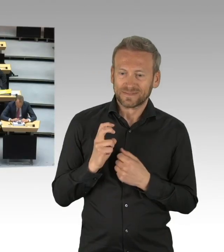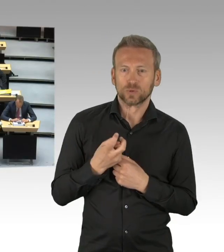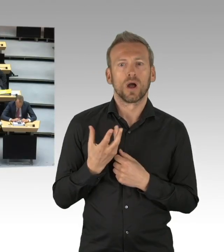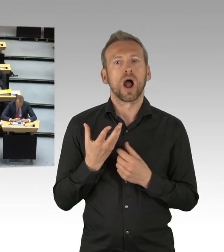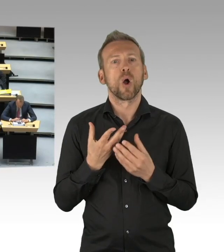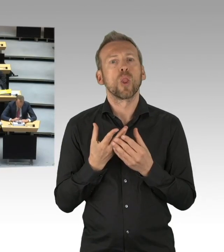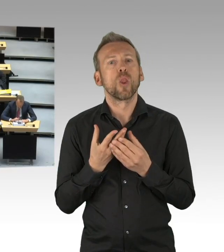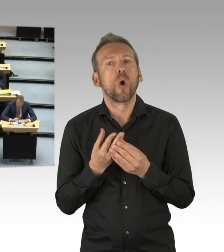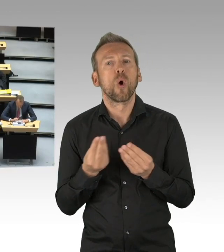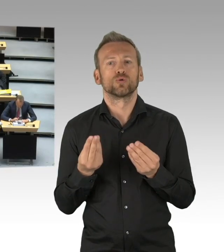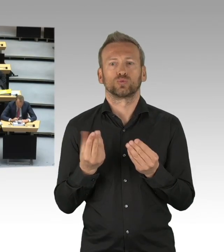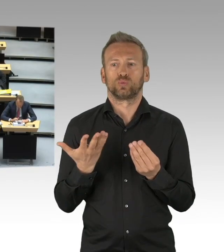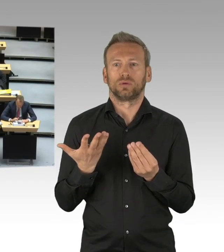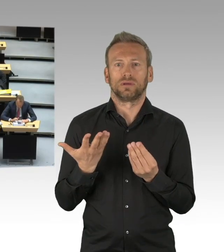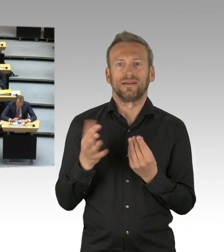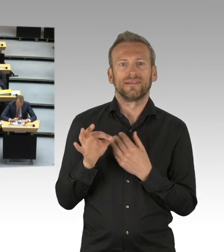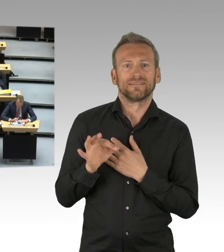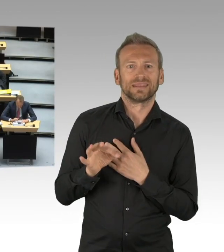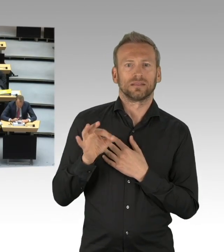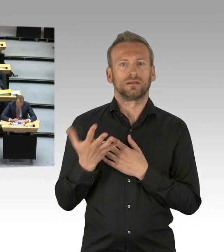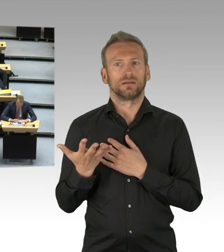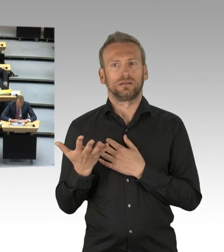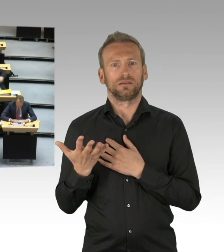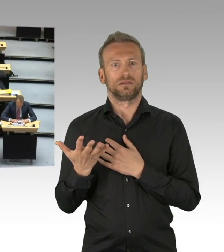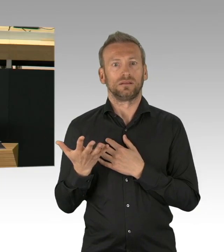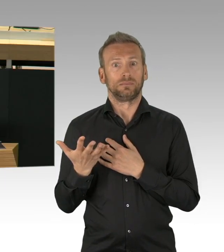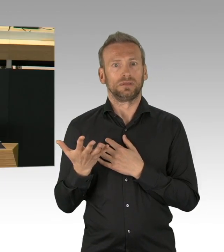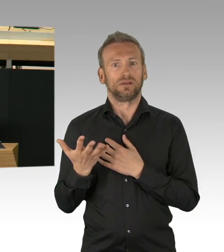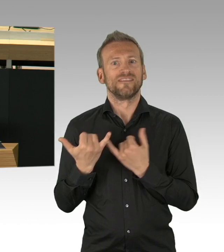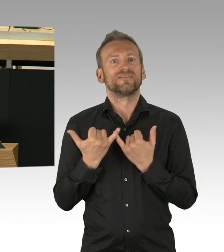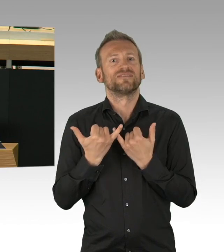die ihre Erwartungen darlegen und mit Fachleuten aller Colour und Disziplin.